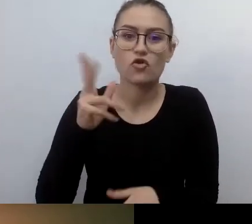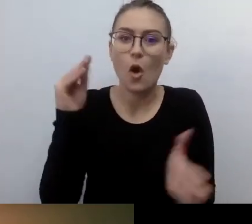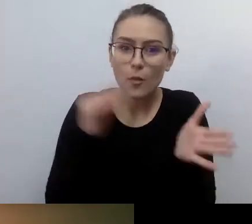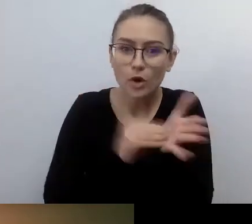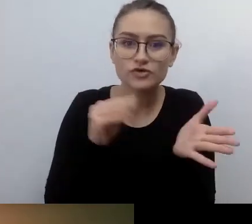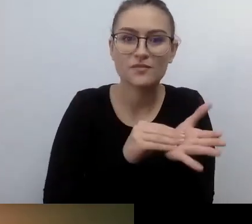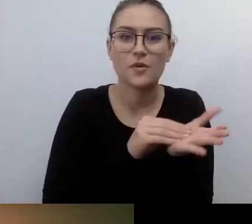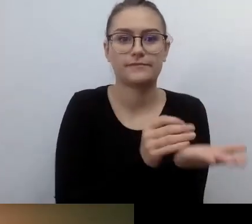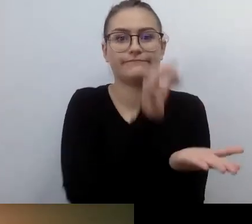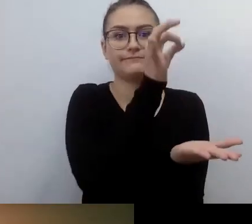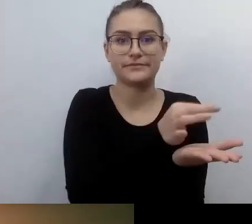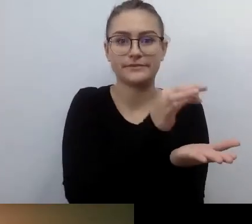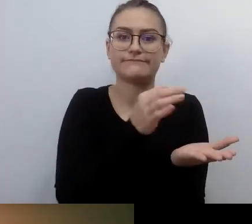Potrzebuje tego miejsca.